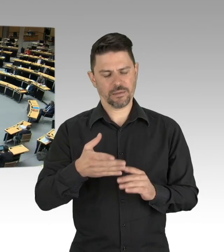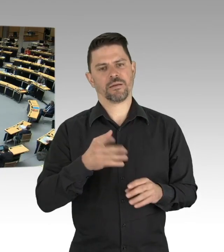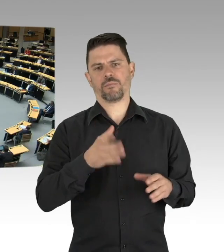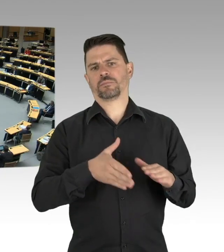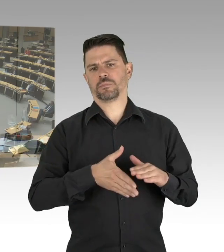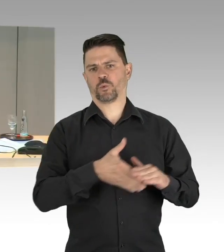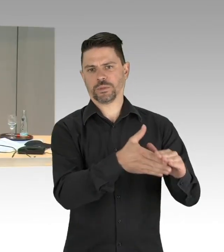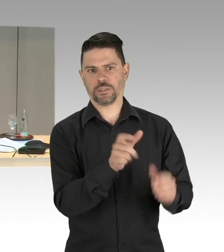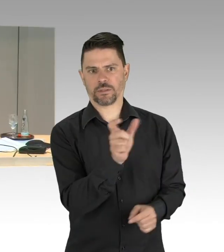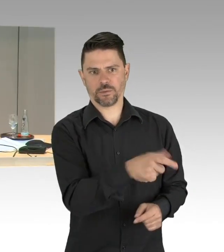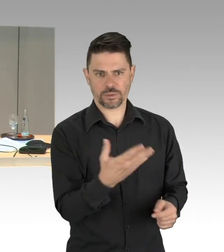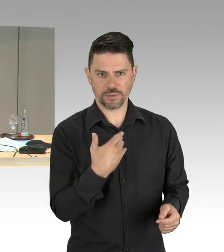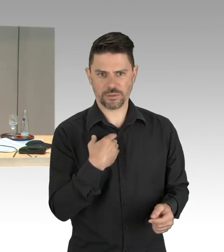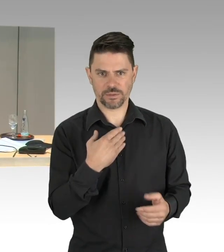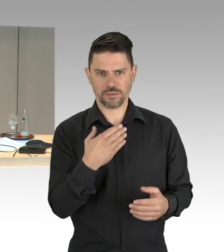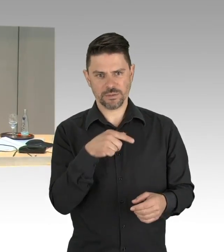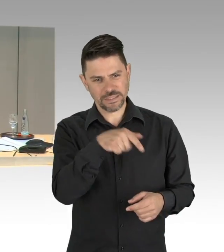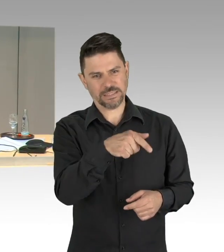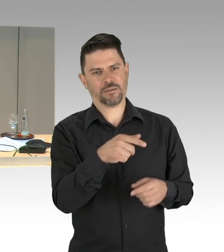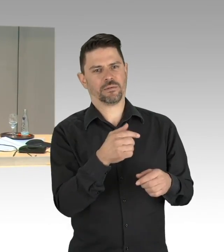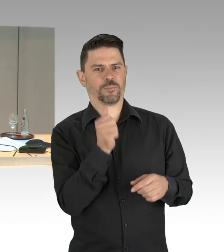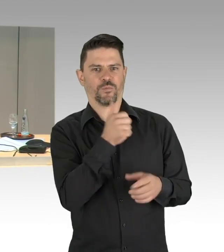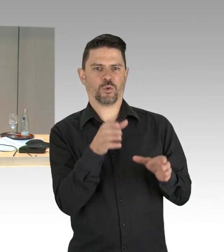(Präsidium) Vielen Dank, Frau Senatorin, weitere Wortmeldungen liegen nicht vor,